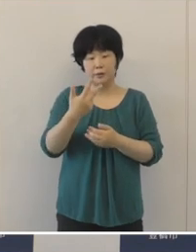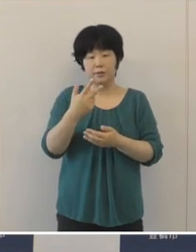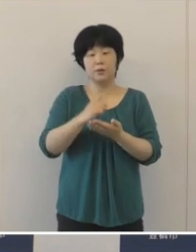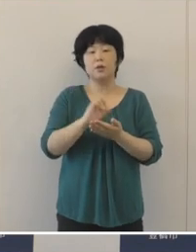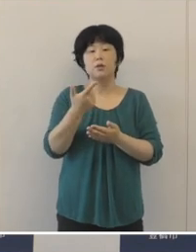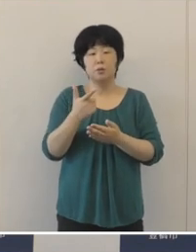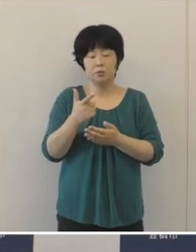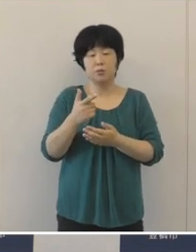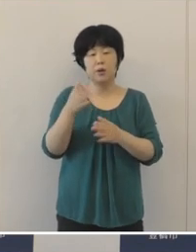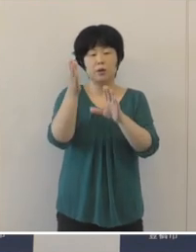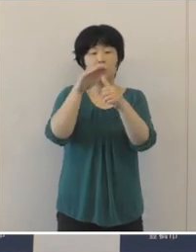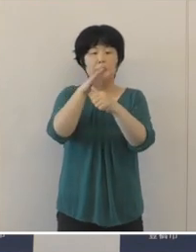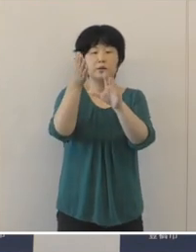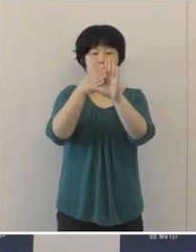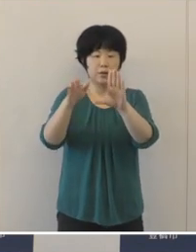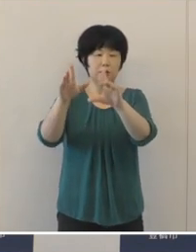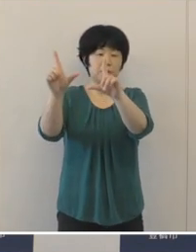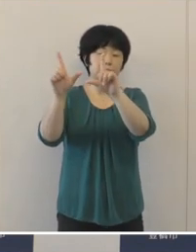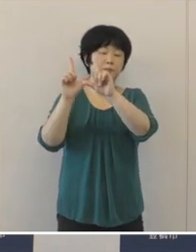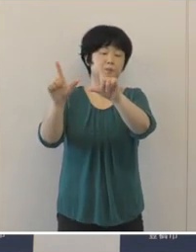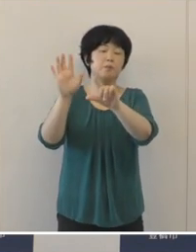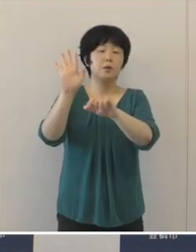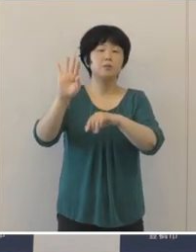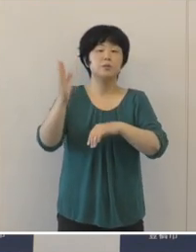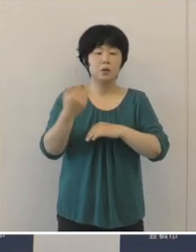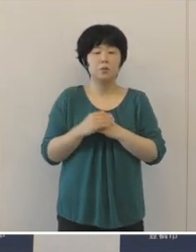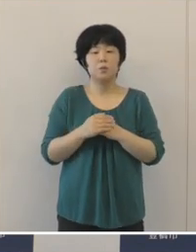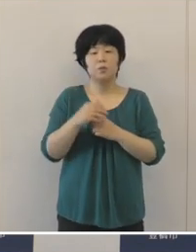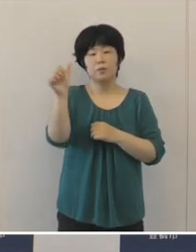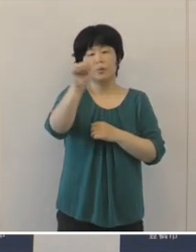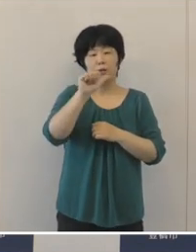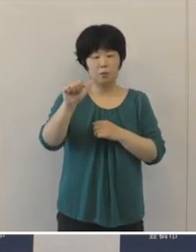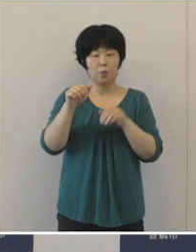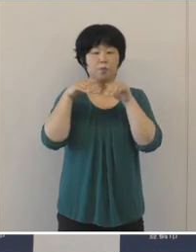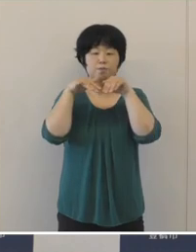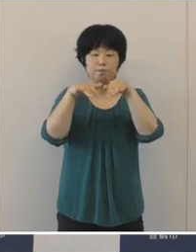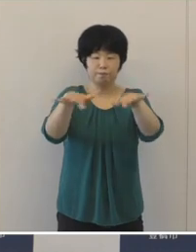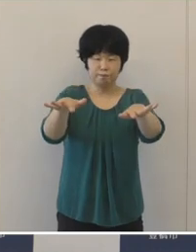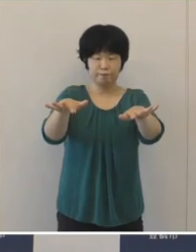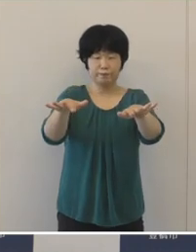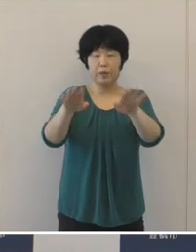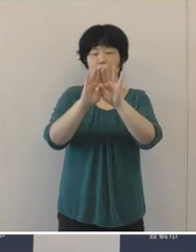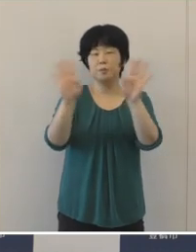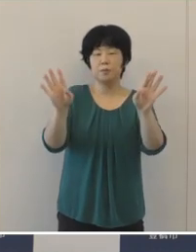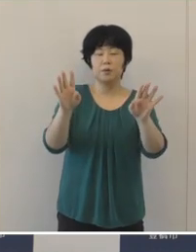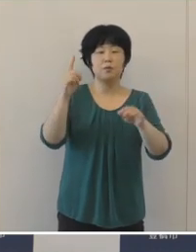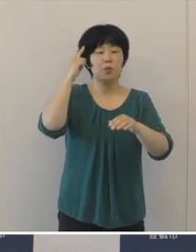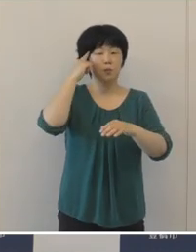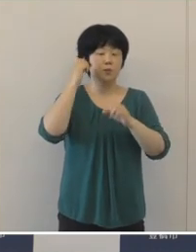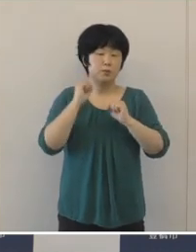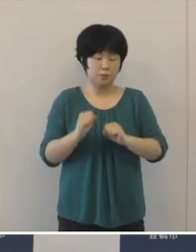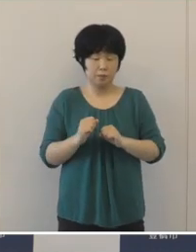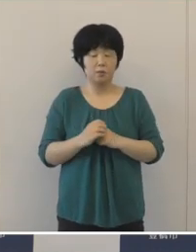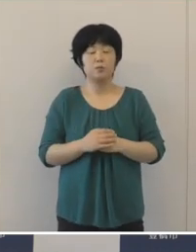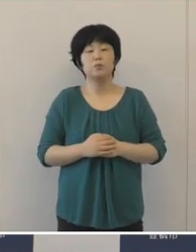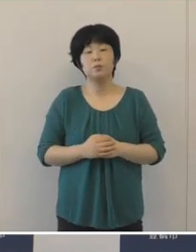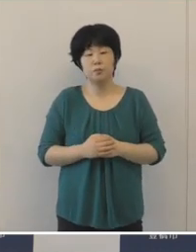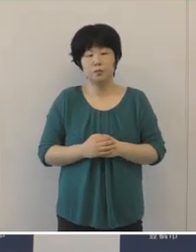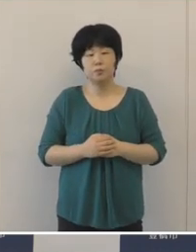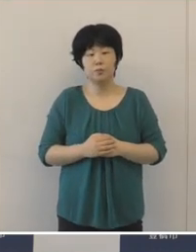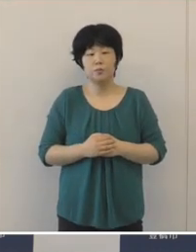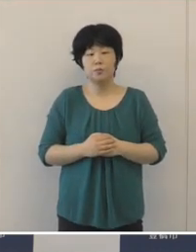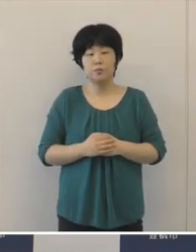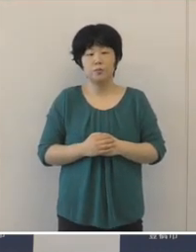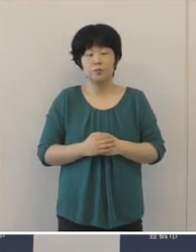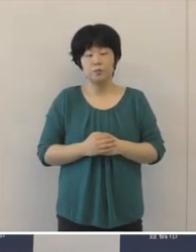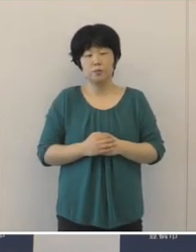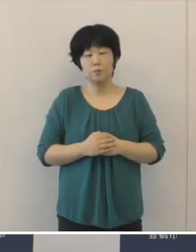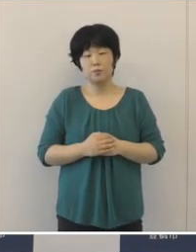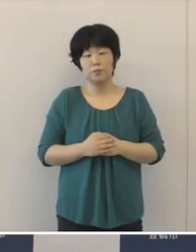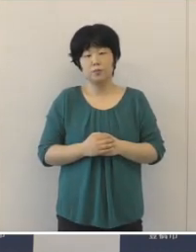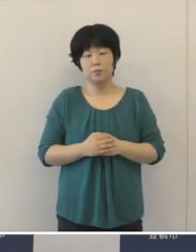第5波が到来したと言わざるを得ない状況だと認識をしているところであります。